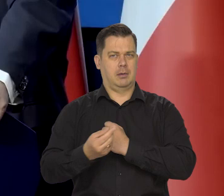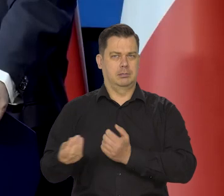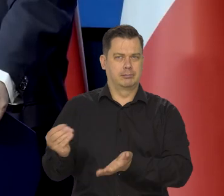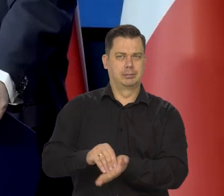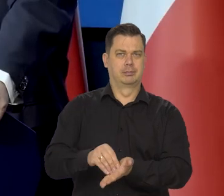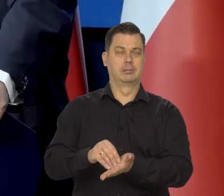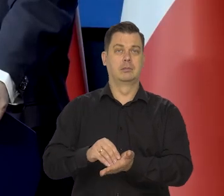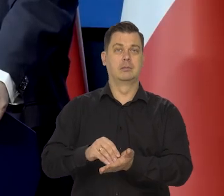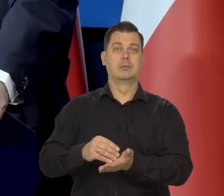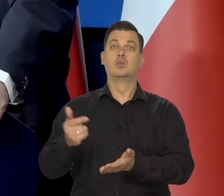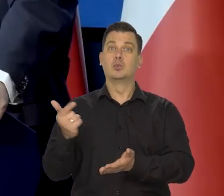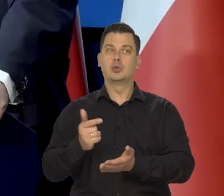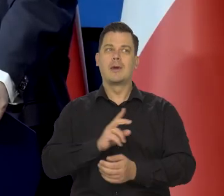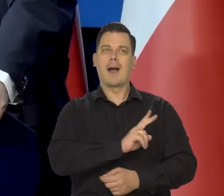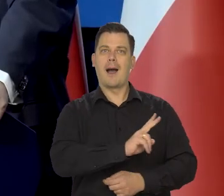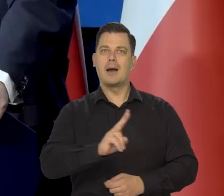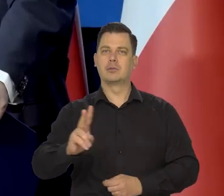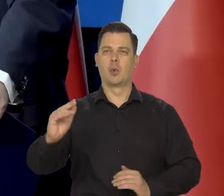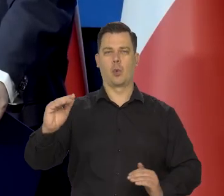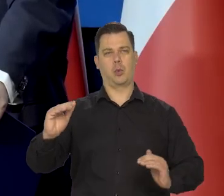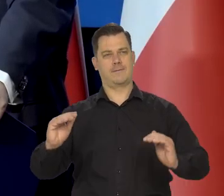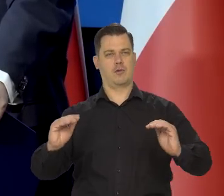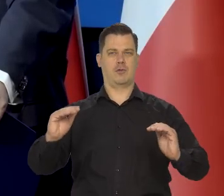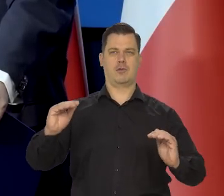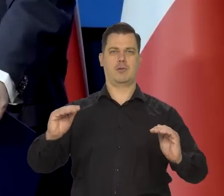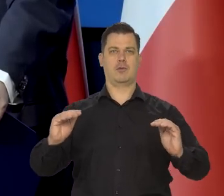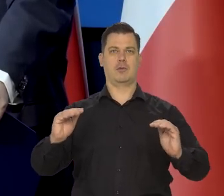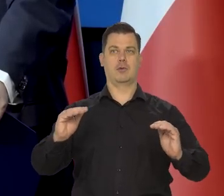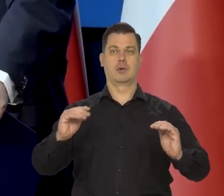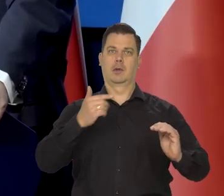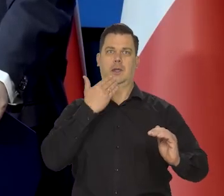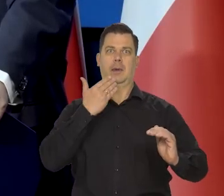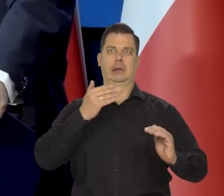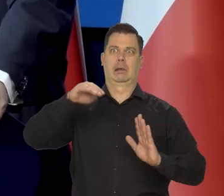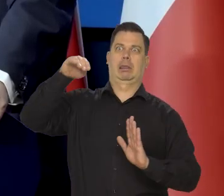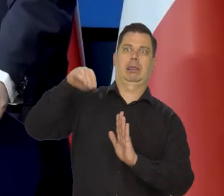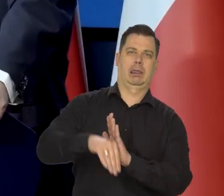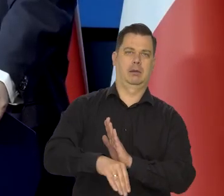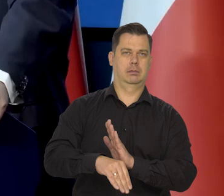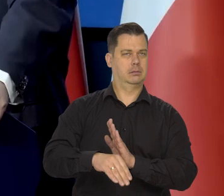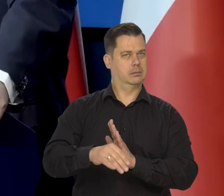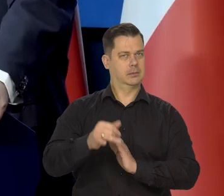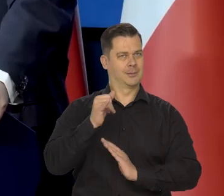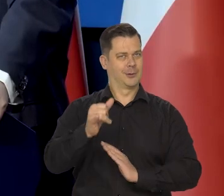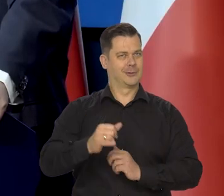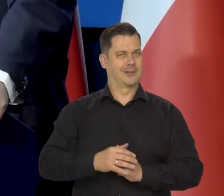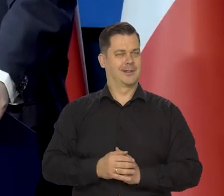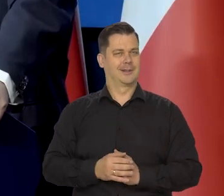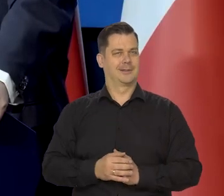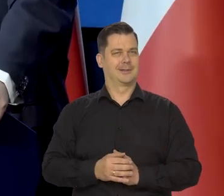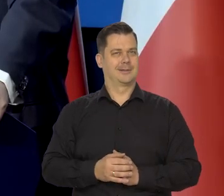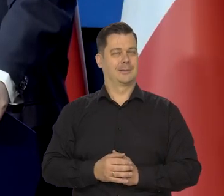żeby dbać o to, żeby wszystkie grupy społeczne w Polsce były niezagrożone, w swoich podstawowych potrzebach.